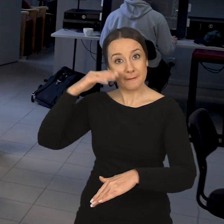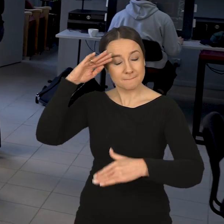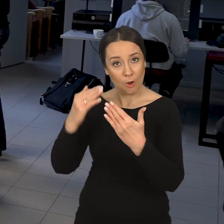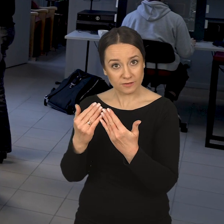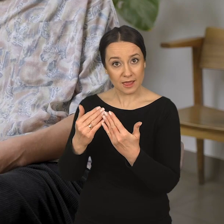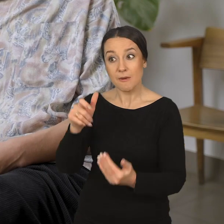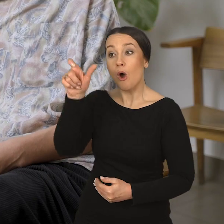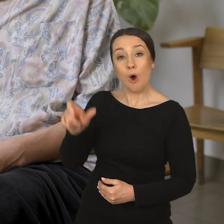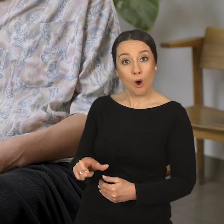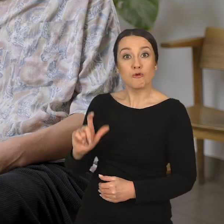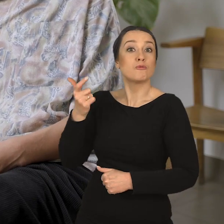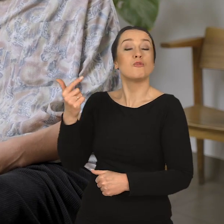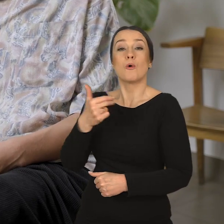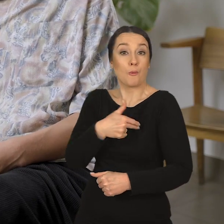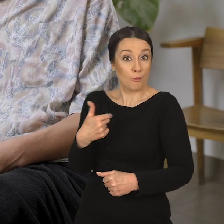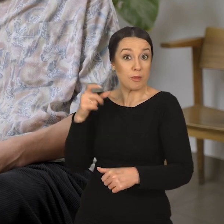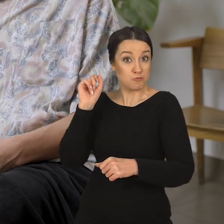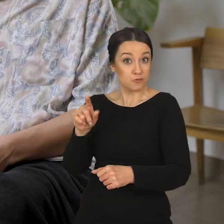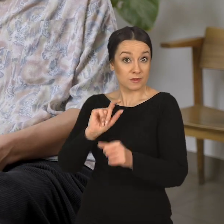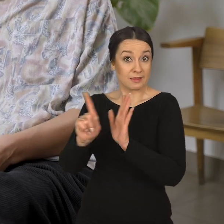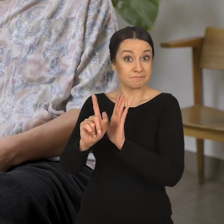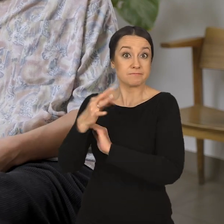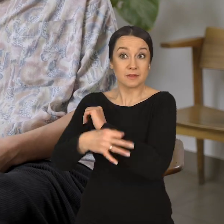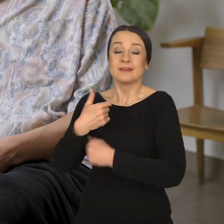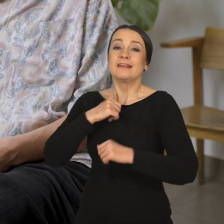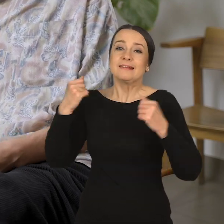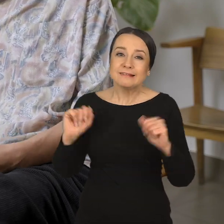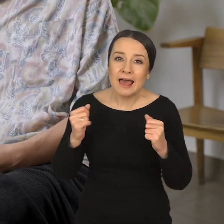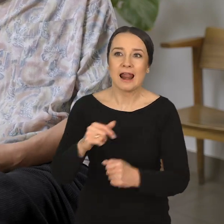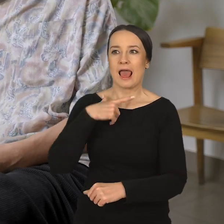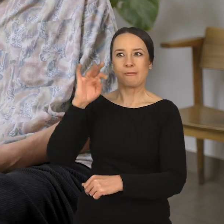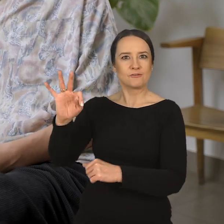Poznajemy się z osobą, która u nas studiuje. Staramy się reagować na jej wszystkie potrzeby